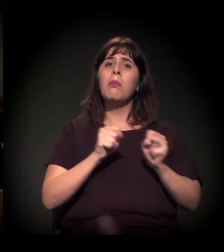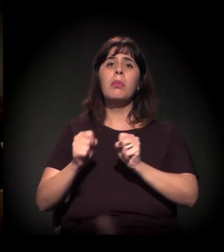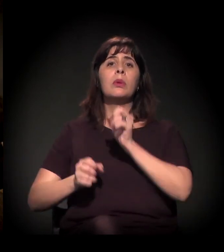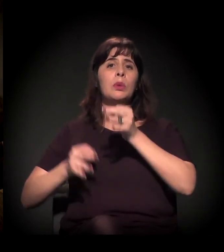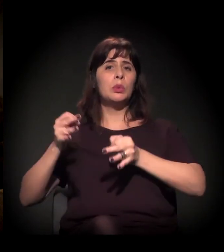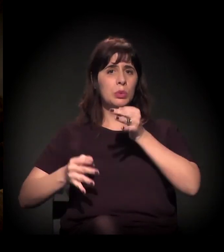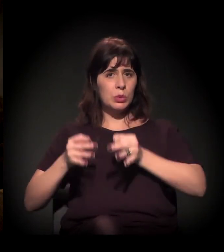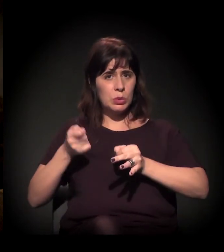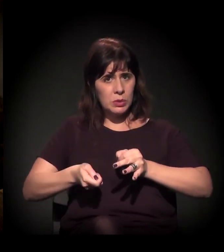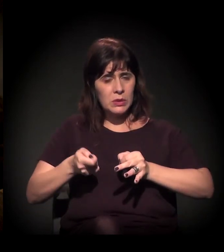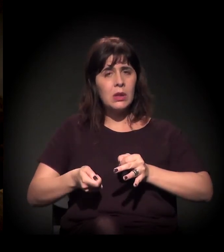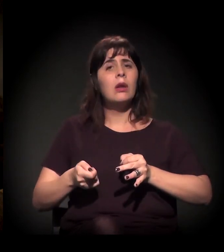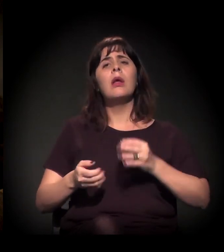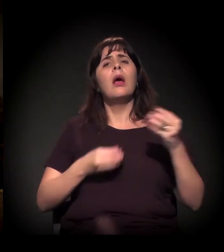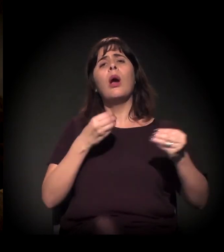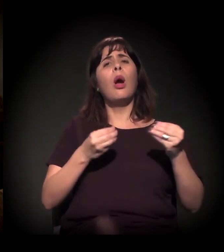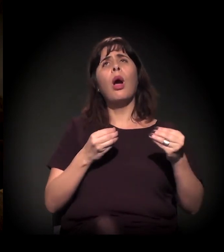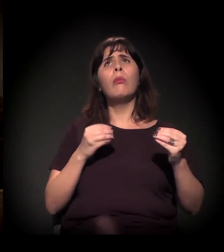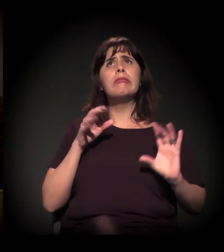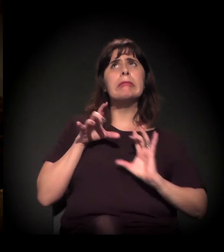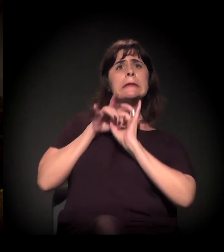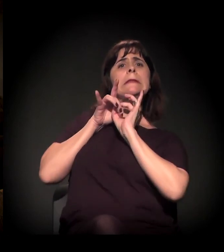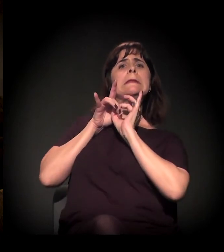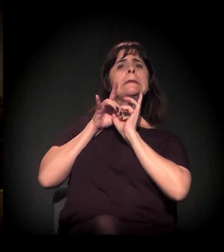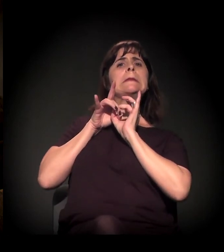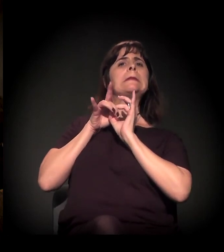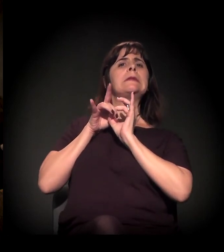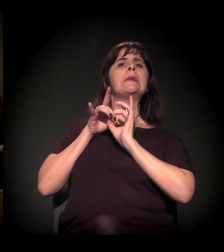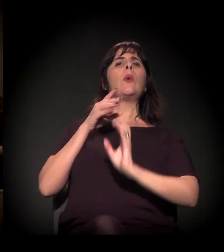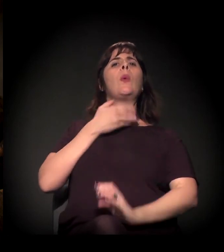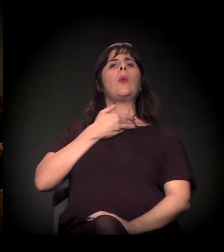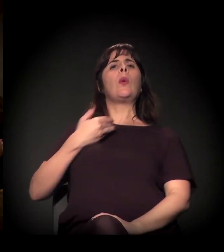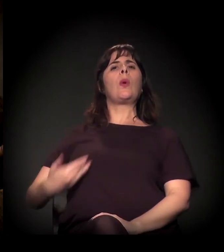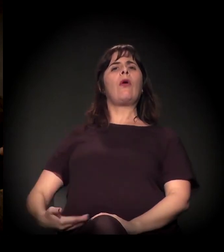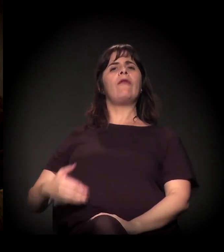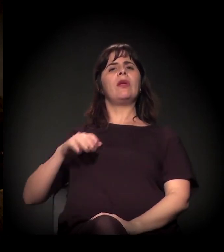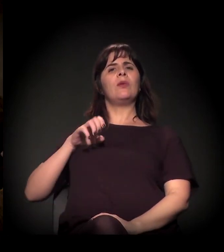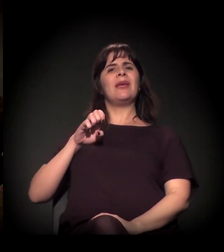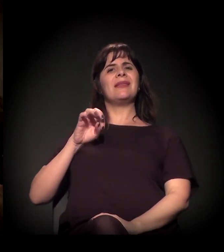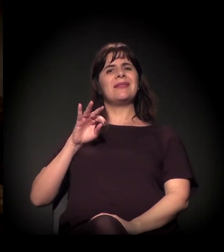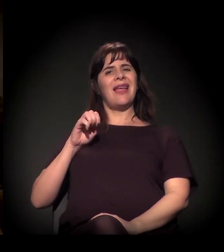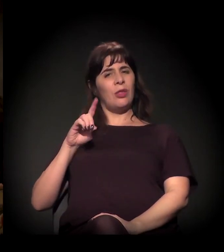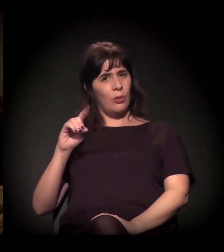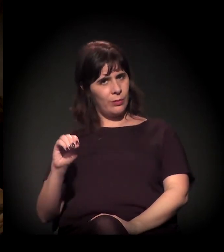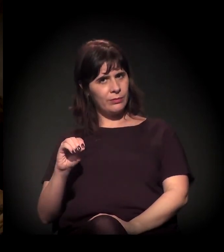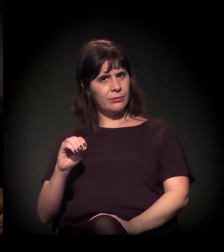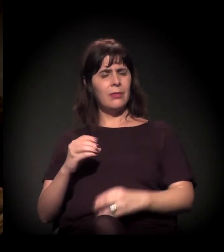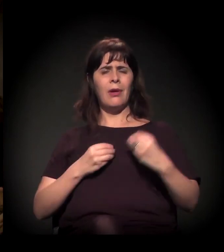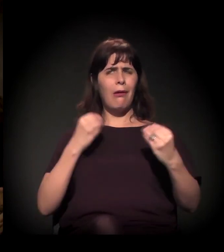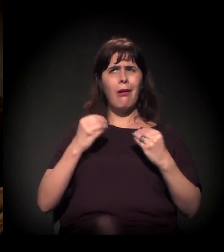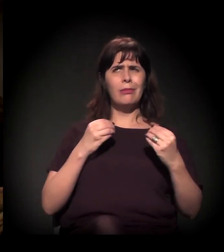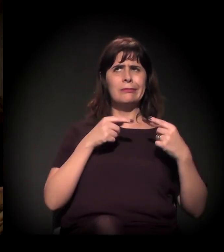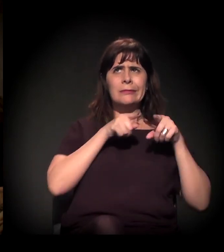e a sua relação umbilical hoje com o Estado, como é que funciona essa blindagem associada à questão corporativa de salário...